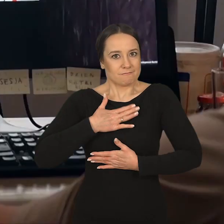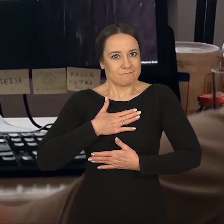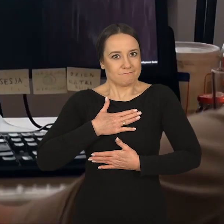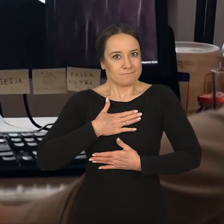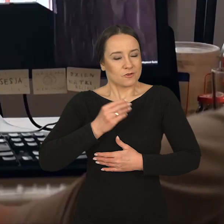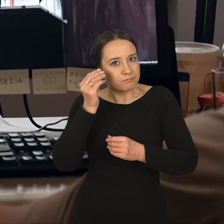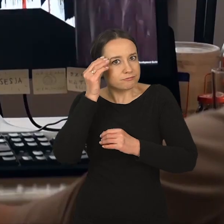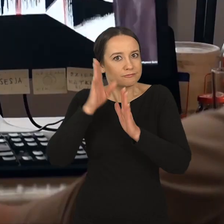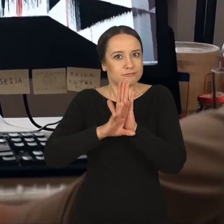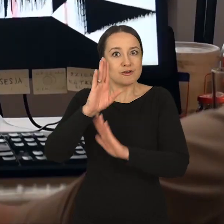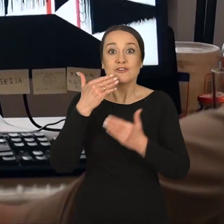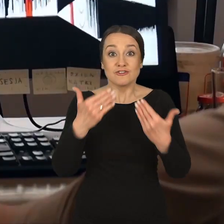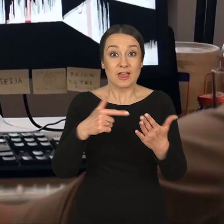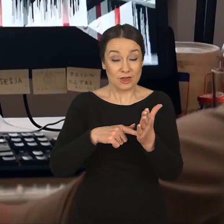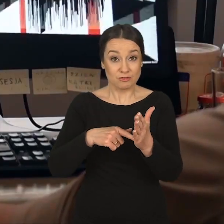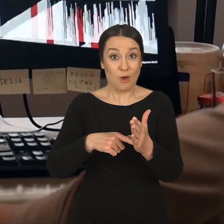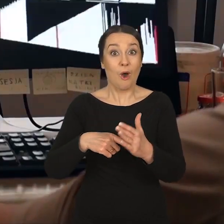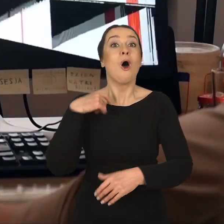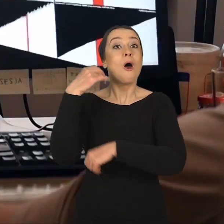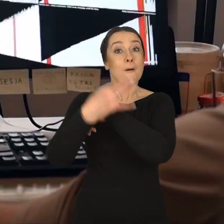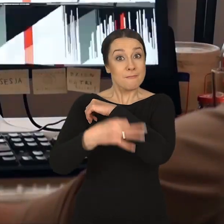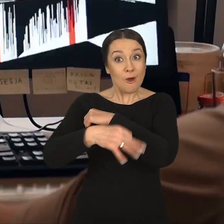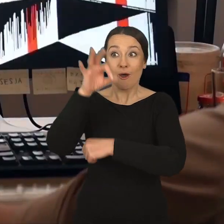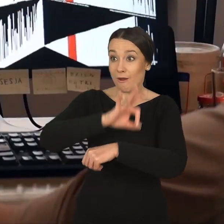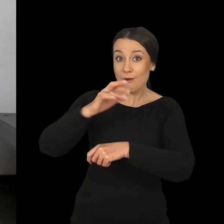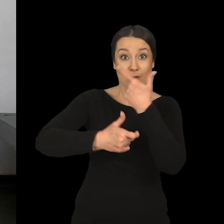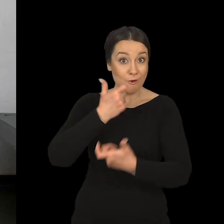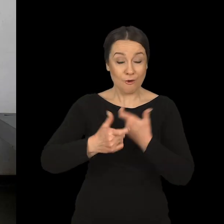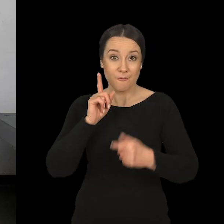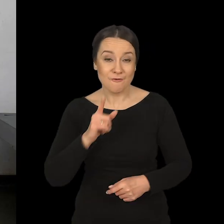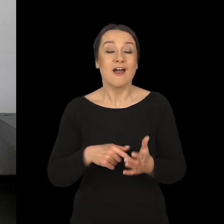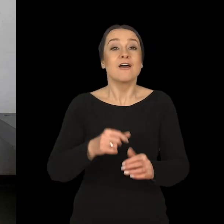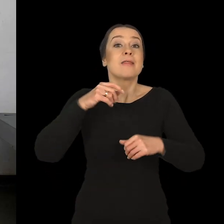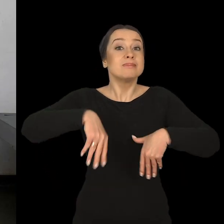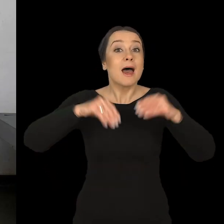bo te projekty dzięki temu tworzą się w trakcie. Tryb studiów sam w sobie wygląda w ten sposób,